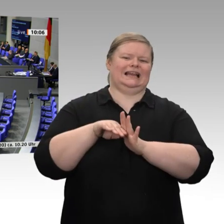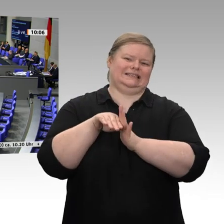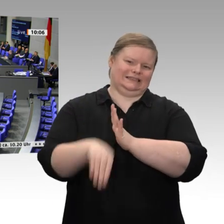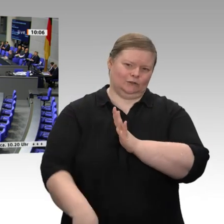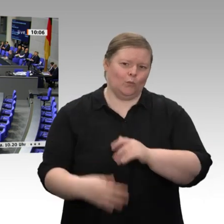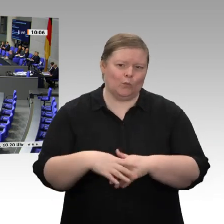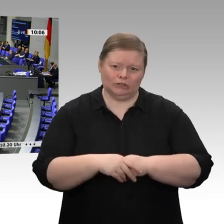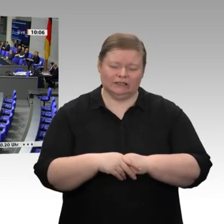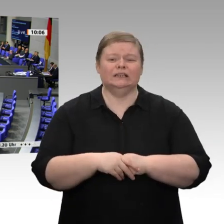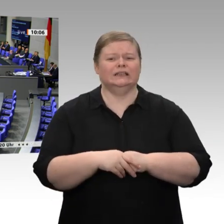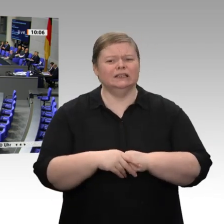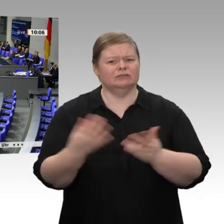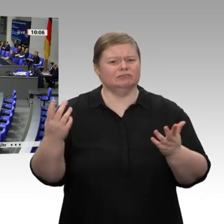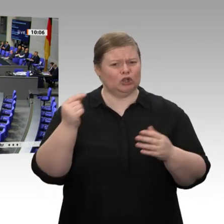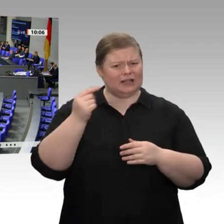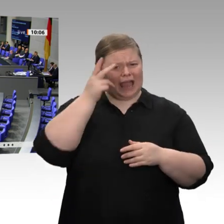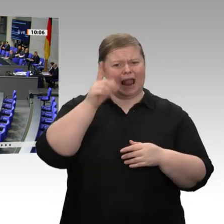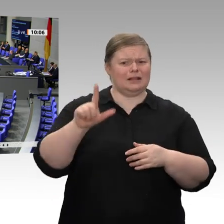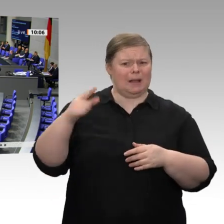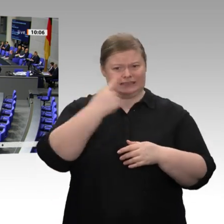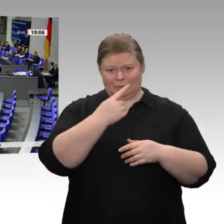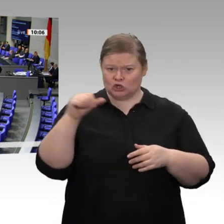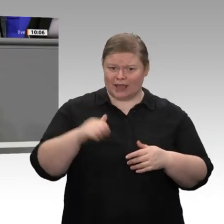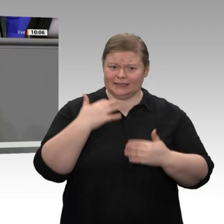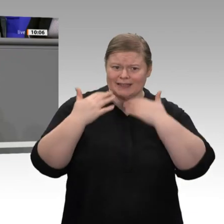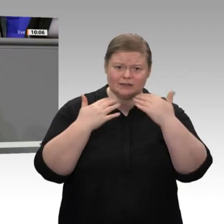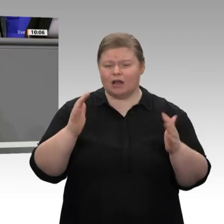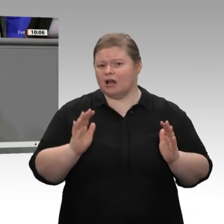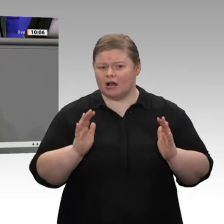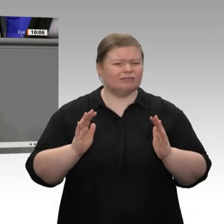prognostizierte Wachstum von 1,1 Prozent wird hauptsächlich durch den Kalender getragen.